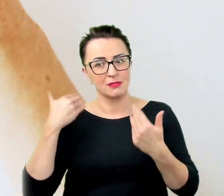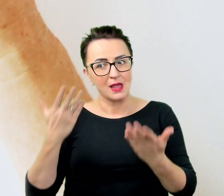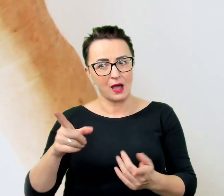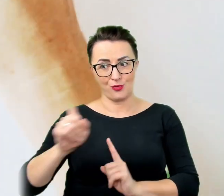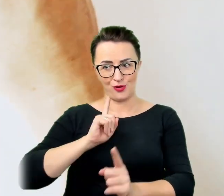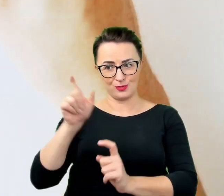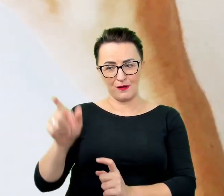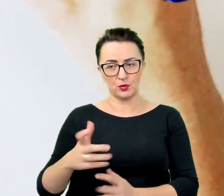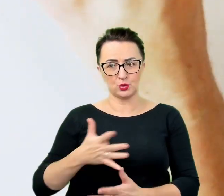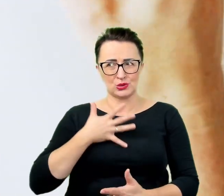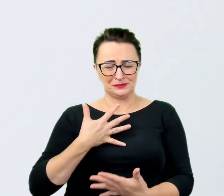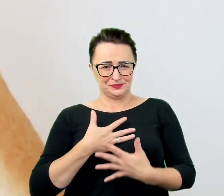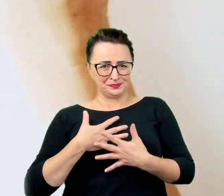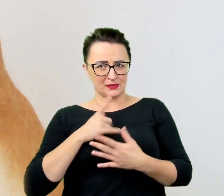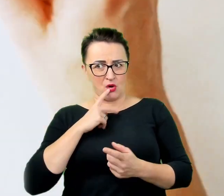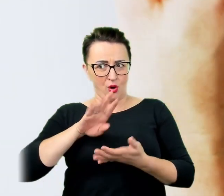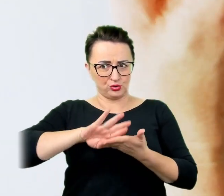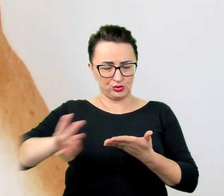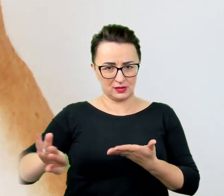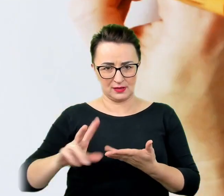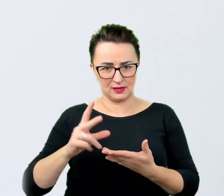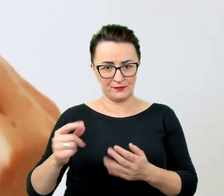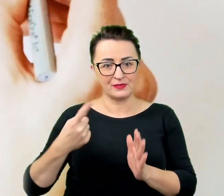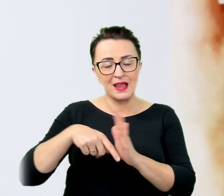Dla każdego, kto rzeczywiście chce pomóc, to wszystko staje się oczywiste.